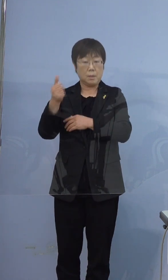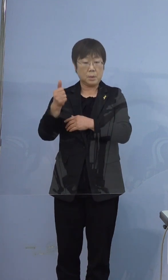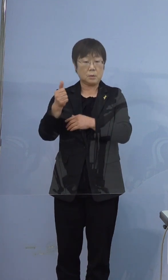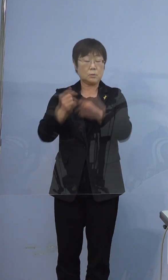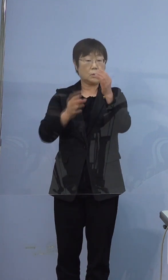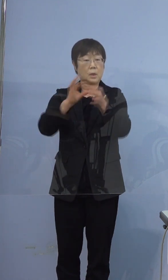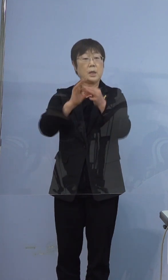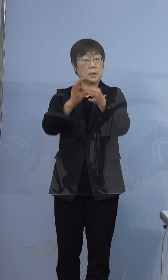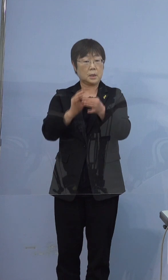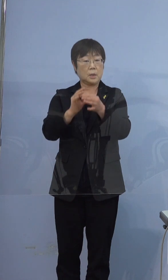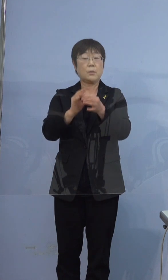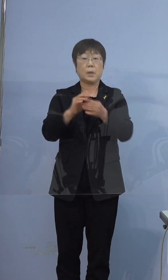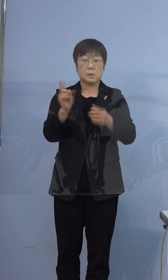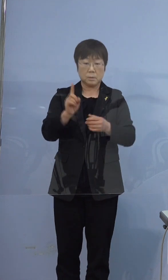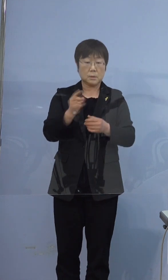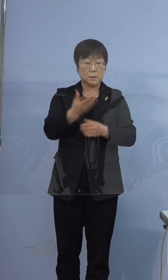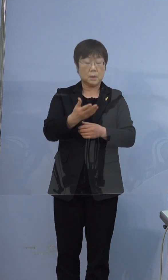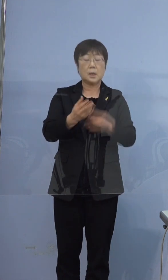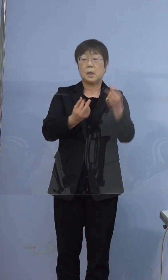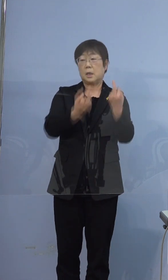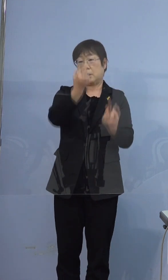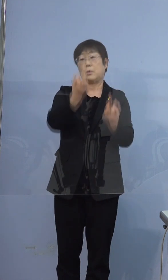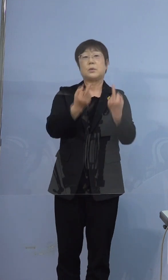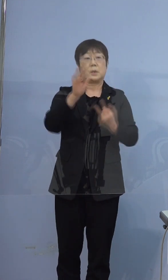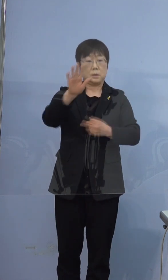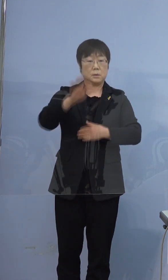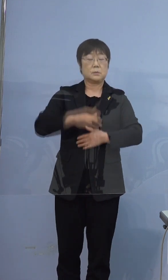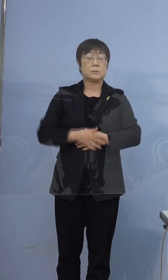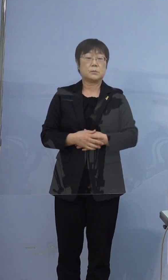ご兄弟です ご兄弟（ですか）